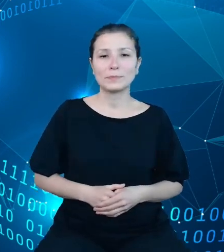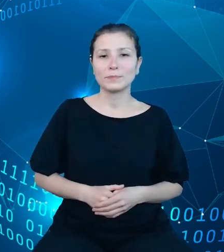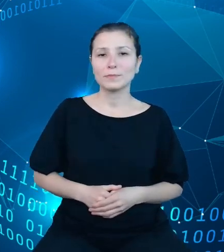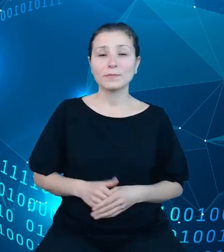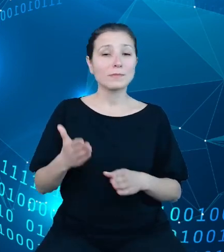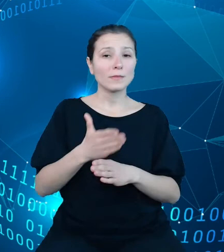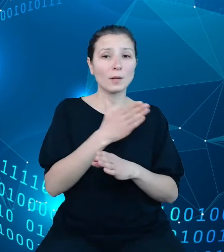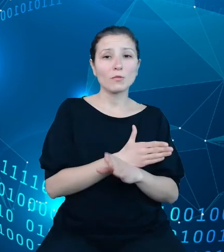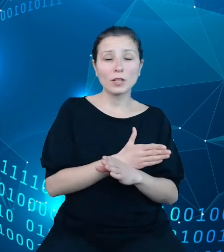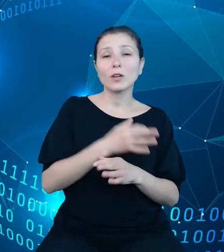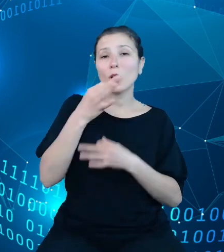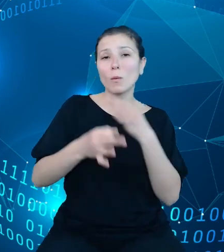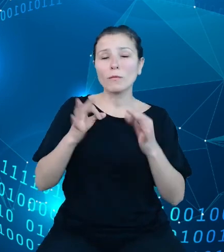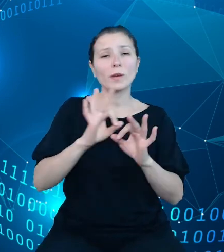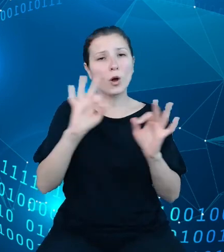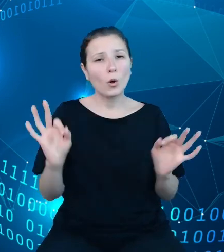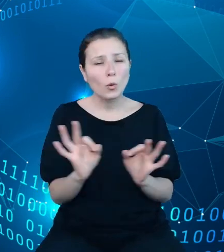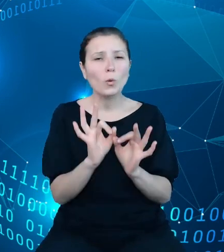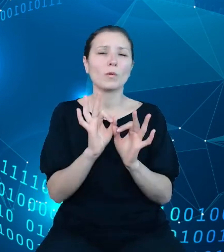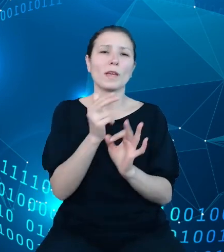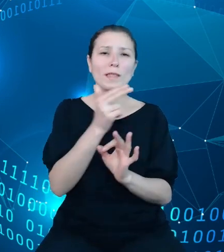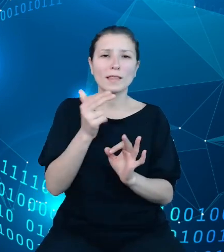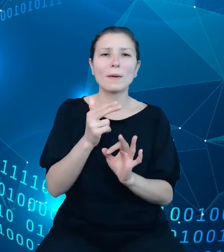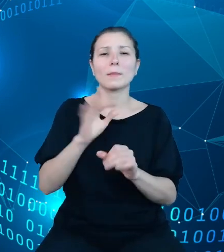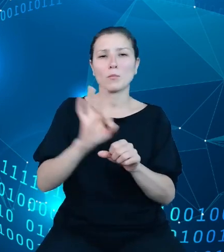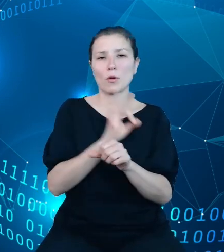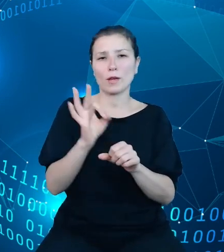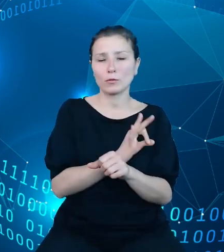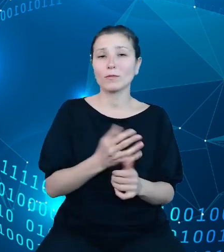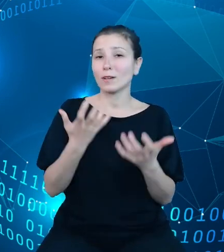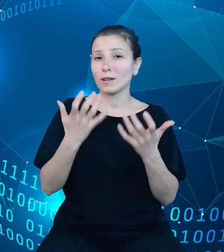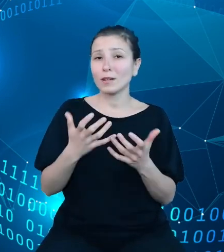ogólnego przedstawienia statusu projektu, pragnę na wstępie powiedzieć kilka słów